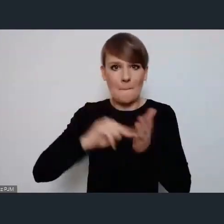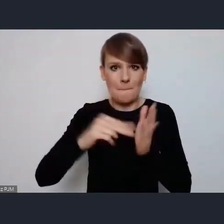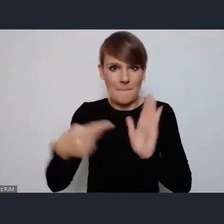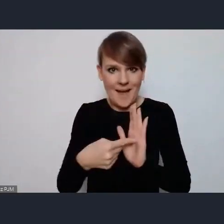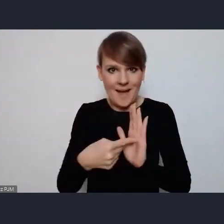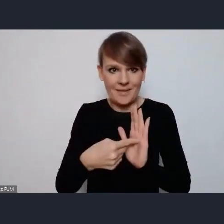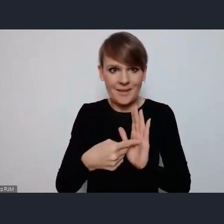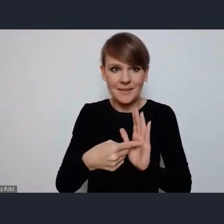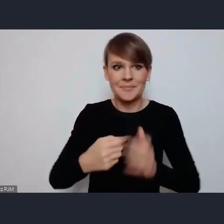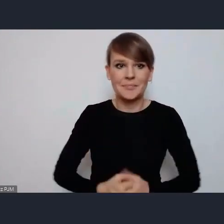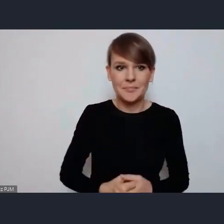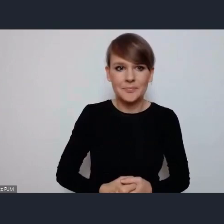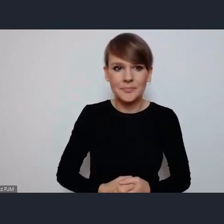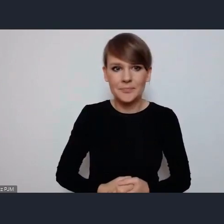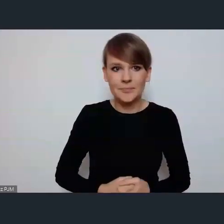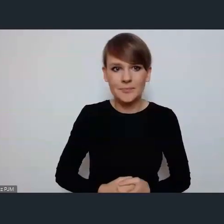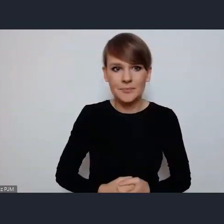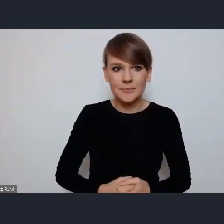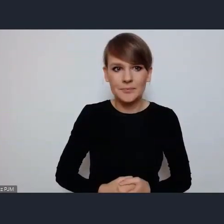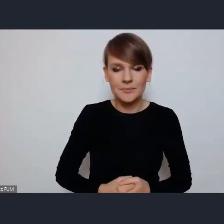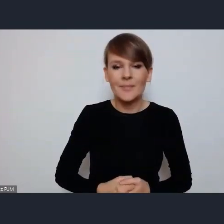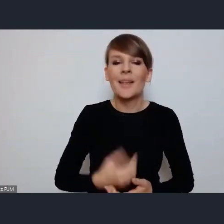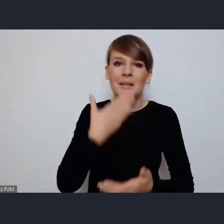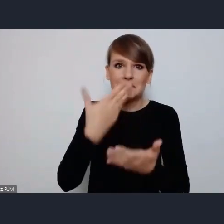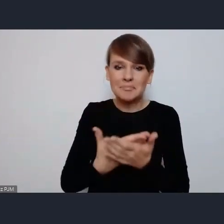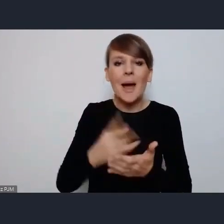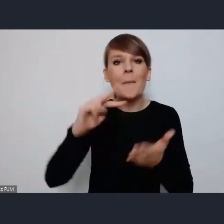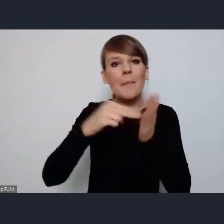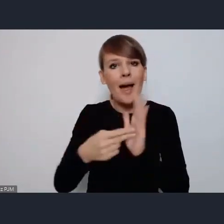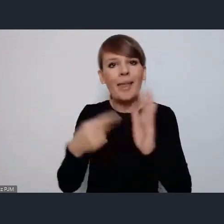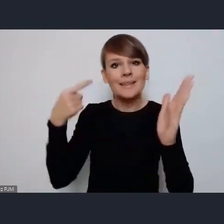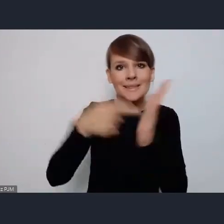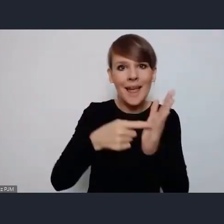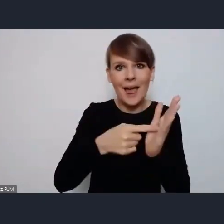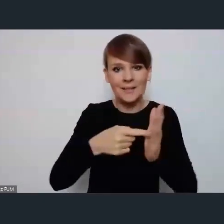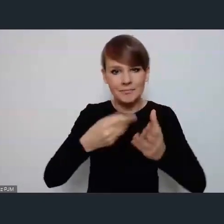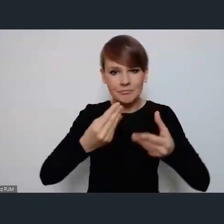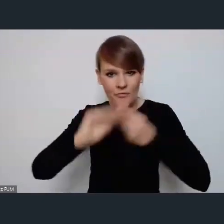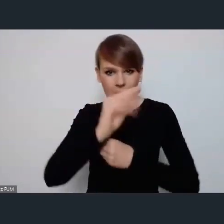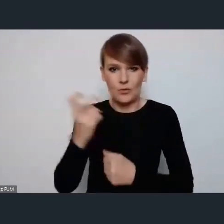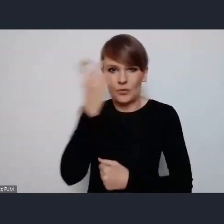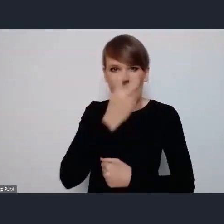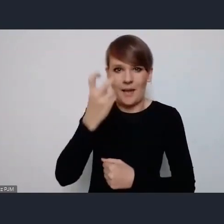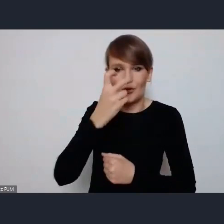Nie ukrywamy że ten Plan ma na celu właśnie zwiększenie zainteresowania Światowym Forum Miast.